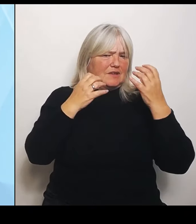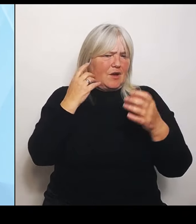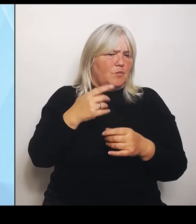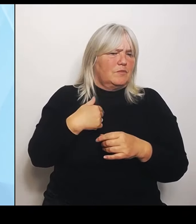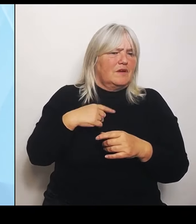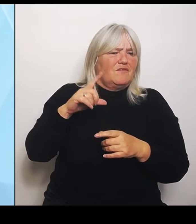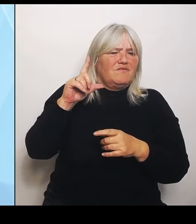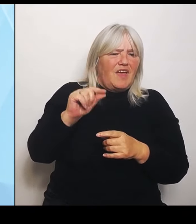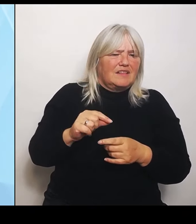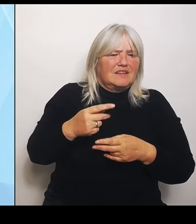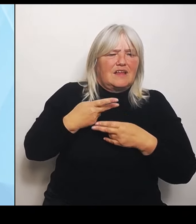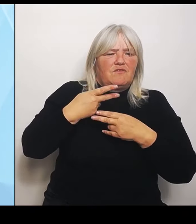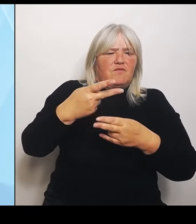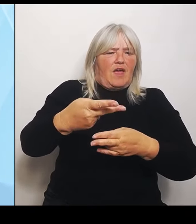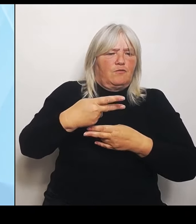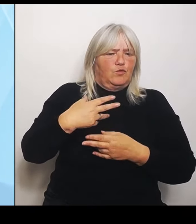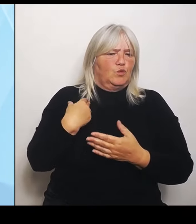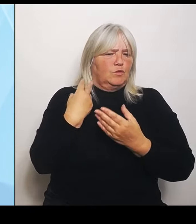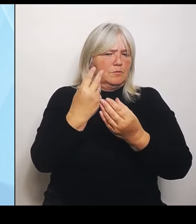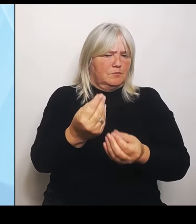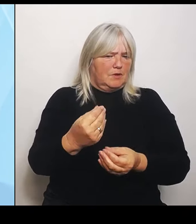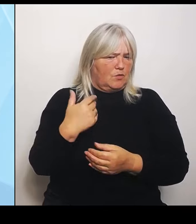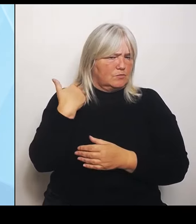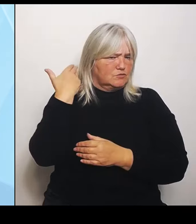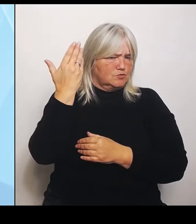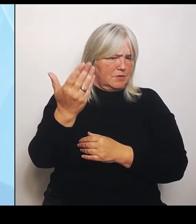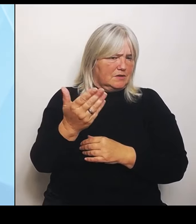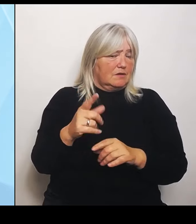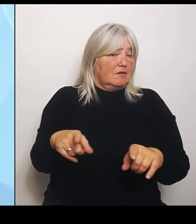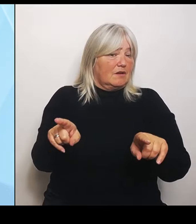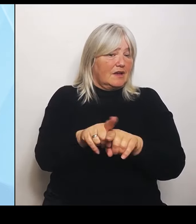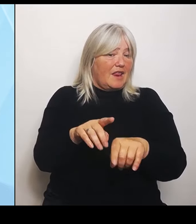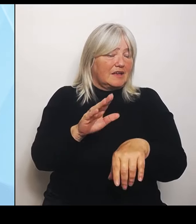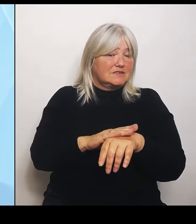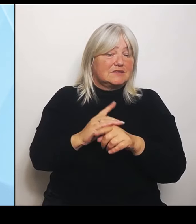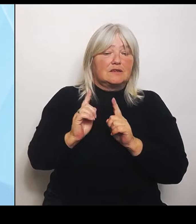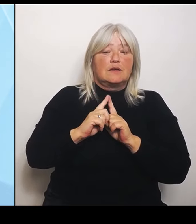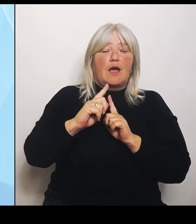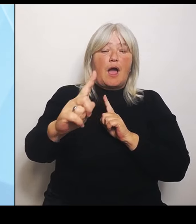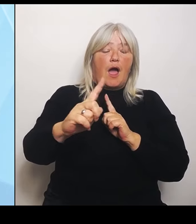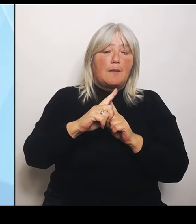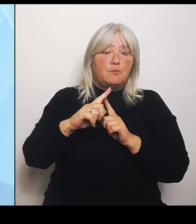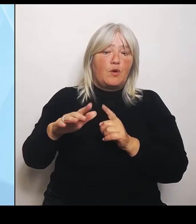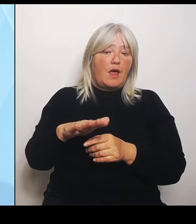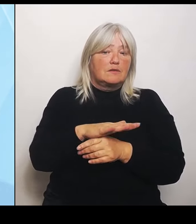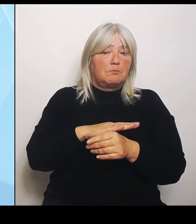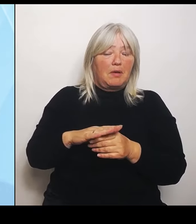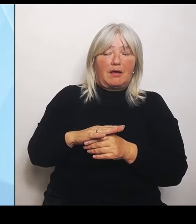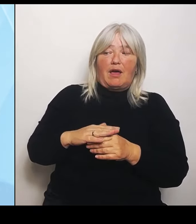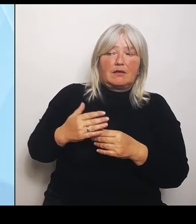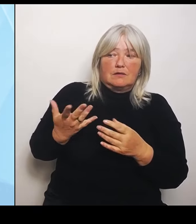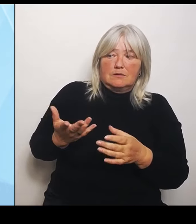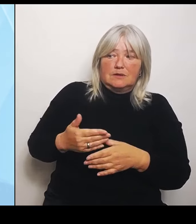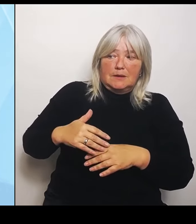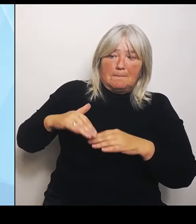ambulanten Bereich nicht stärke. Ist das tatsächlich ein Problem? Das haben wir mehrfach angemerkt beim Bund und haben dort auch